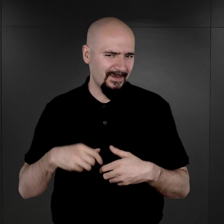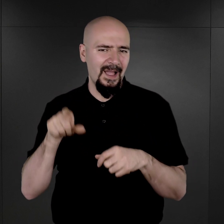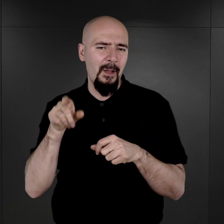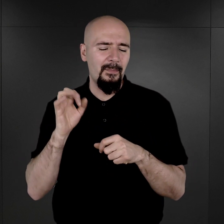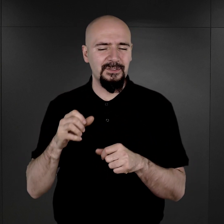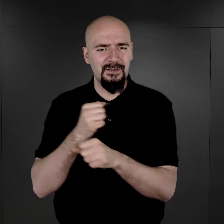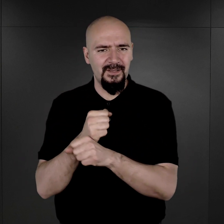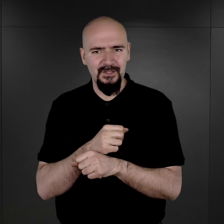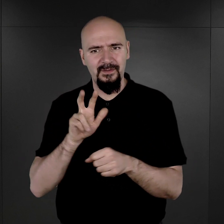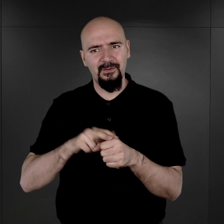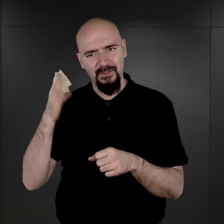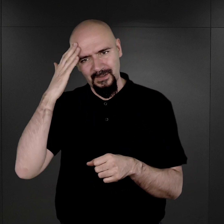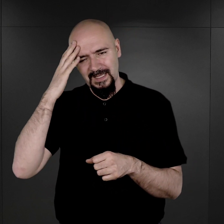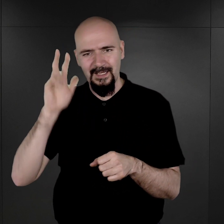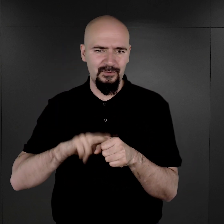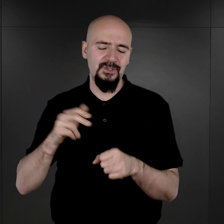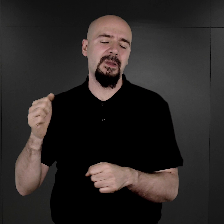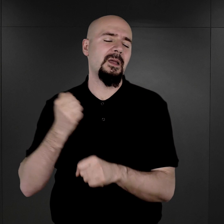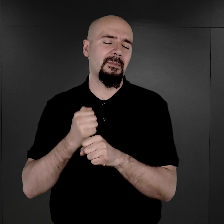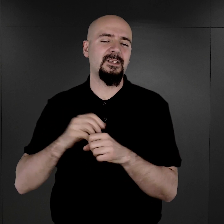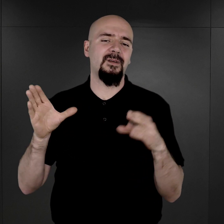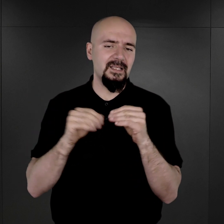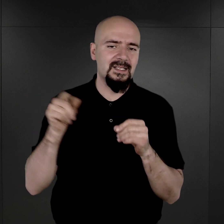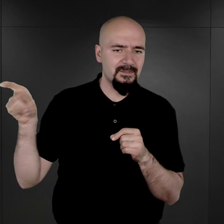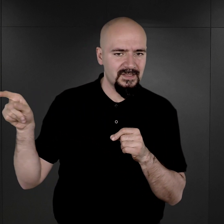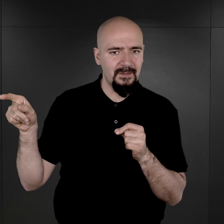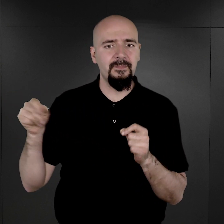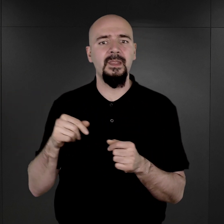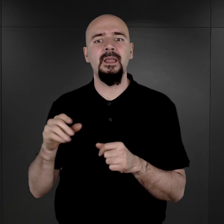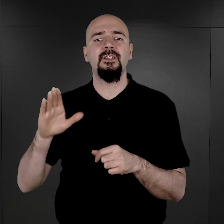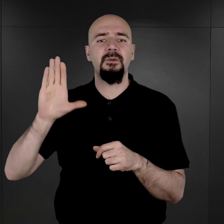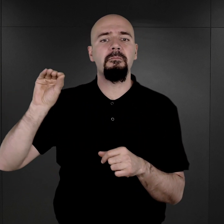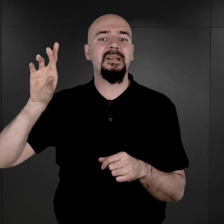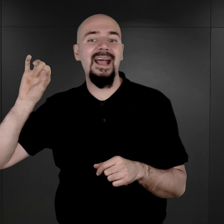którzy go znali, którzy pracowali pod jego kierunkiem, między innymi właśnie pan Wilhelm Brasse czy pan Pysz,